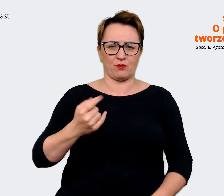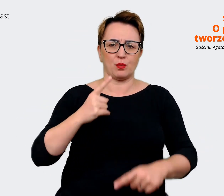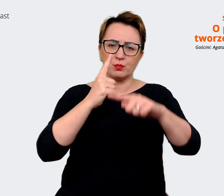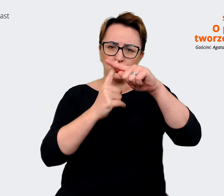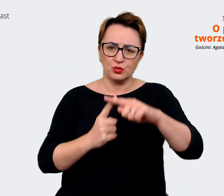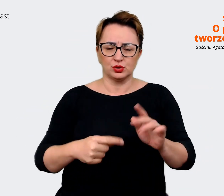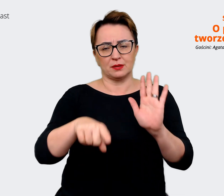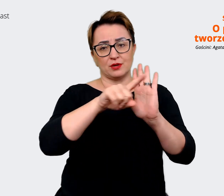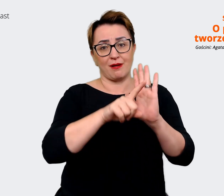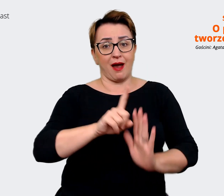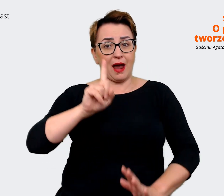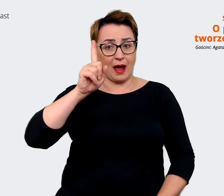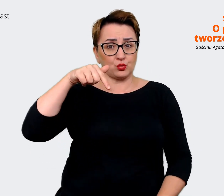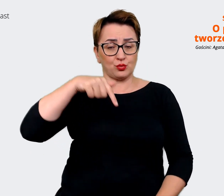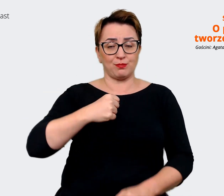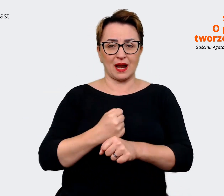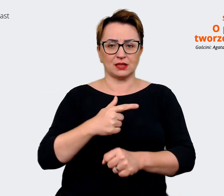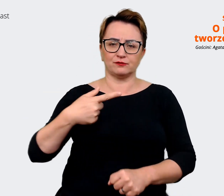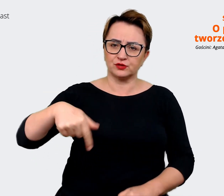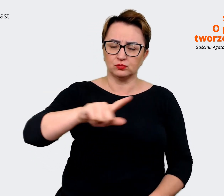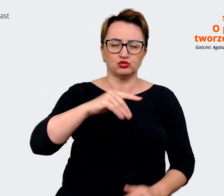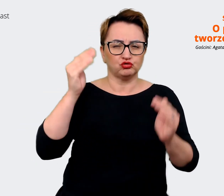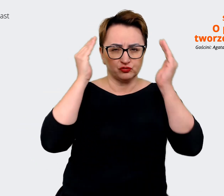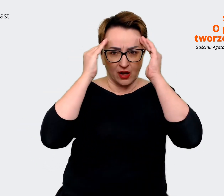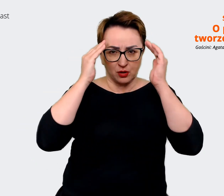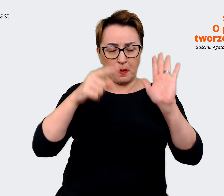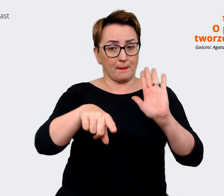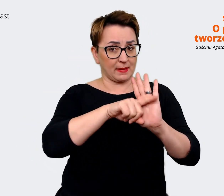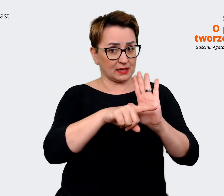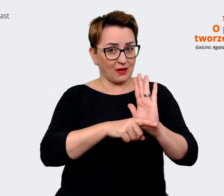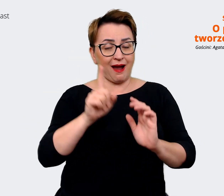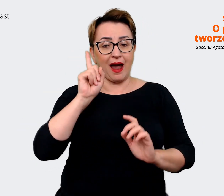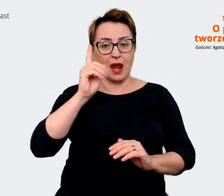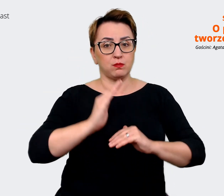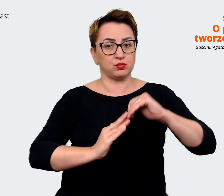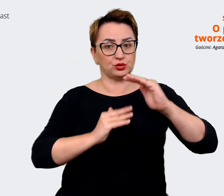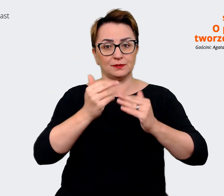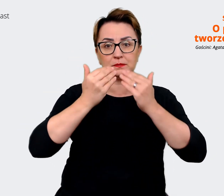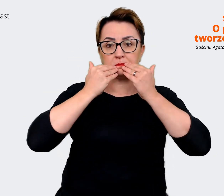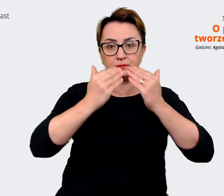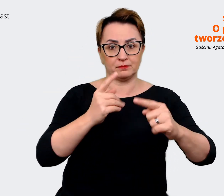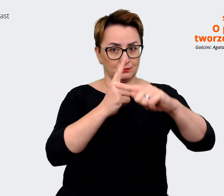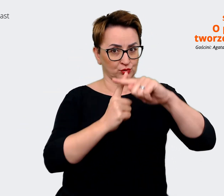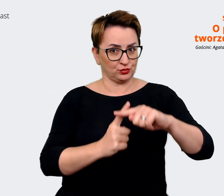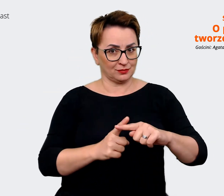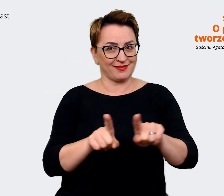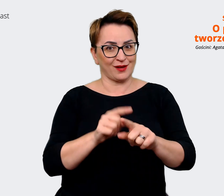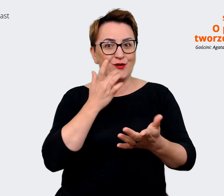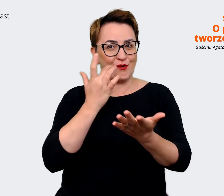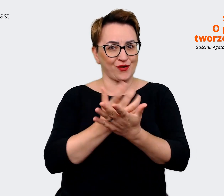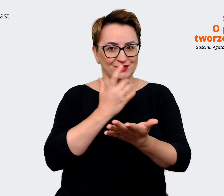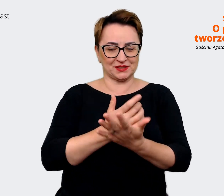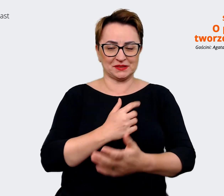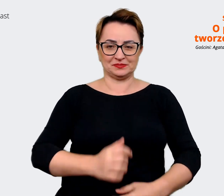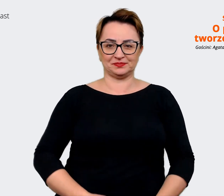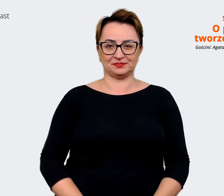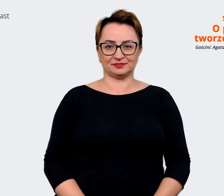w tej robocie musimy zdawać sobie sprawę z minusów, natomiast budować na tych atrybutach i na korzyściach. Prowadzący: